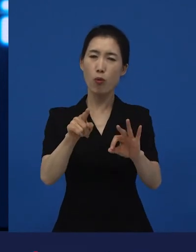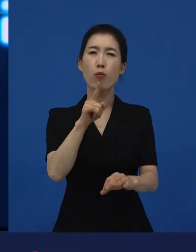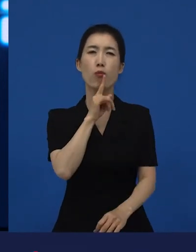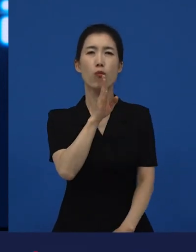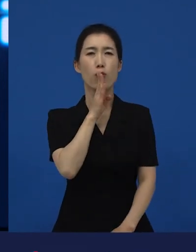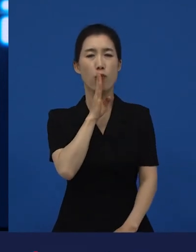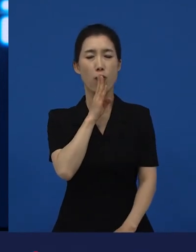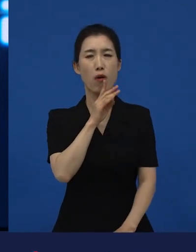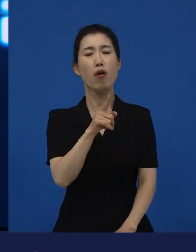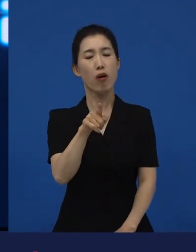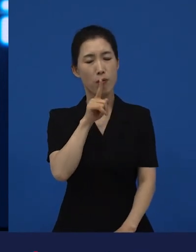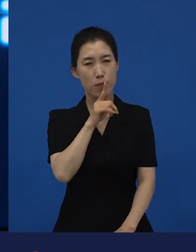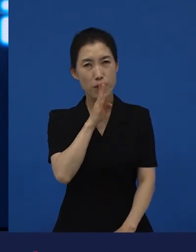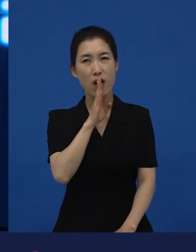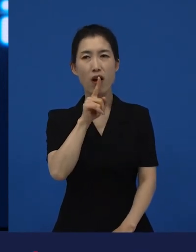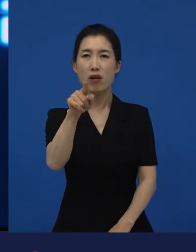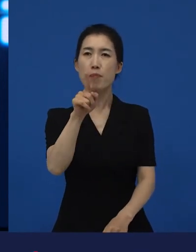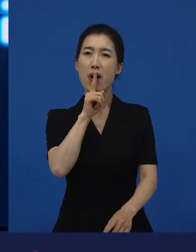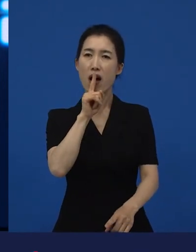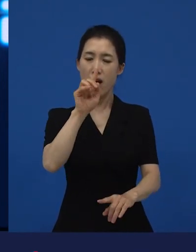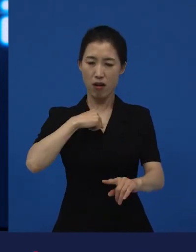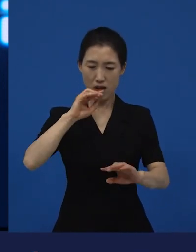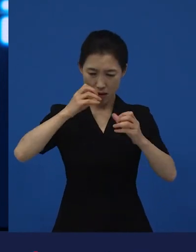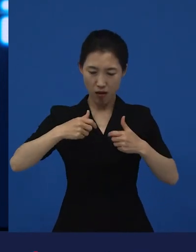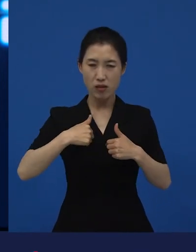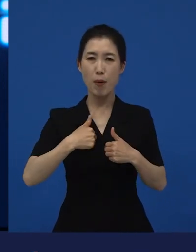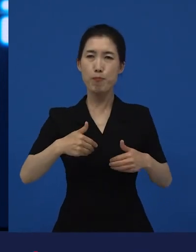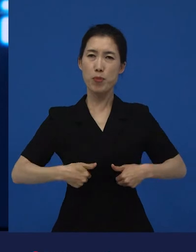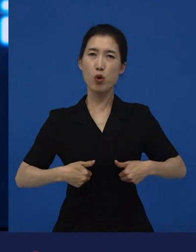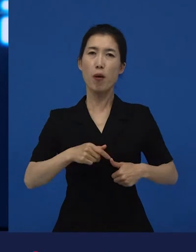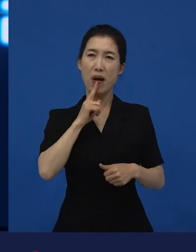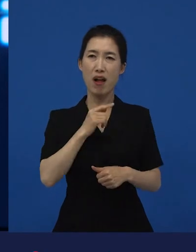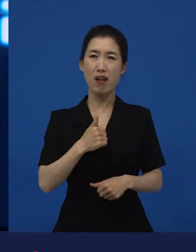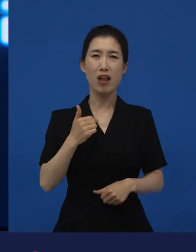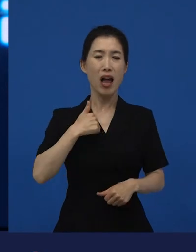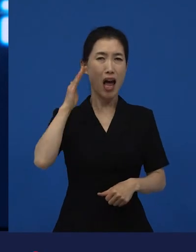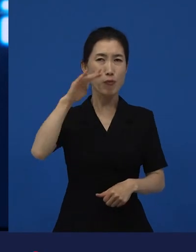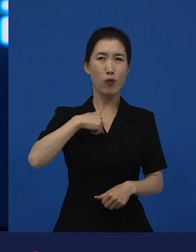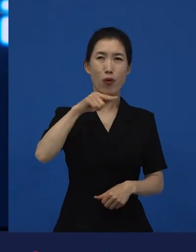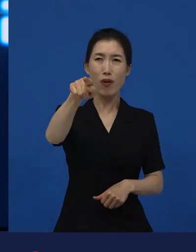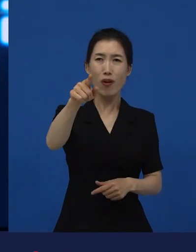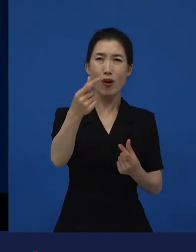나에게도 유효하고, 나에게 저런 미래가 없었으면 좋겠다 라는 생각을 하게 만들었고